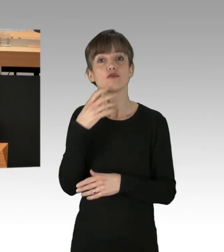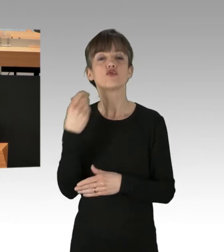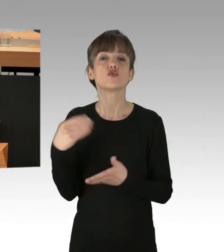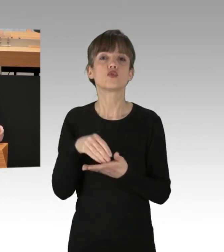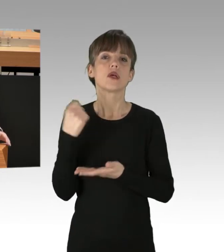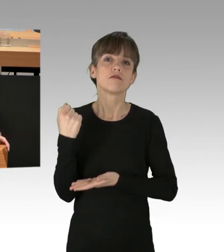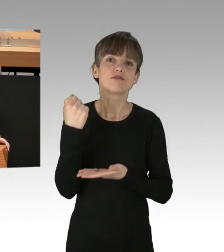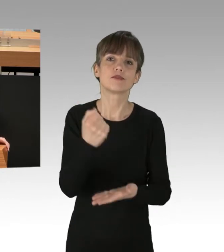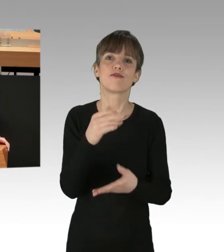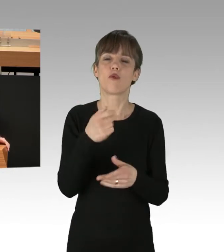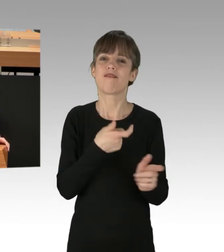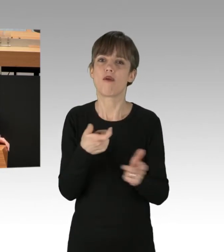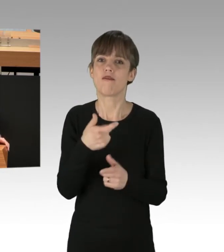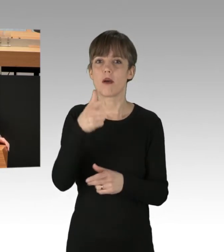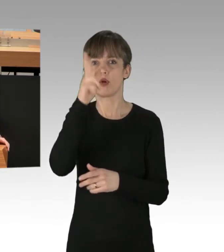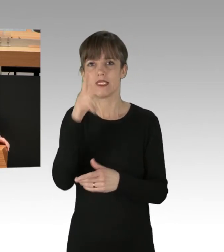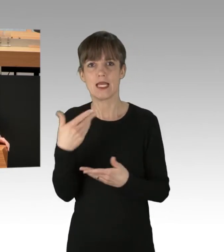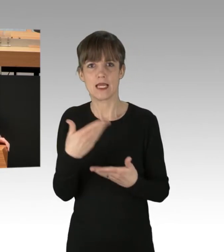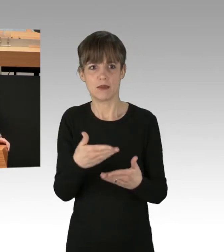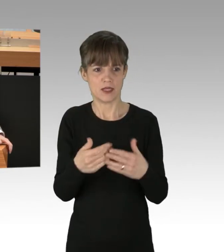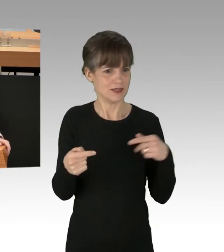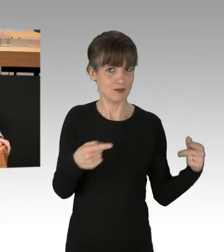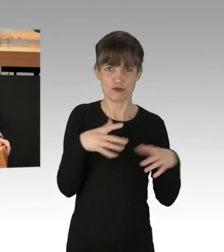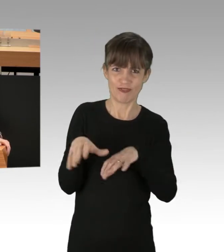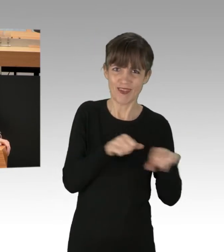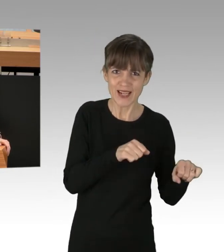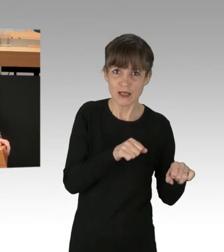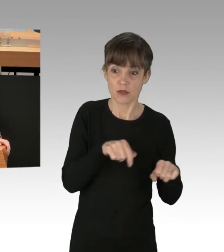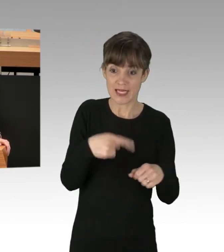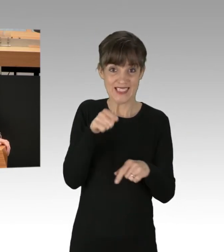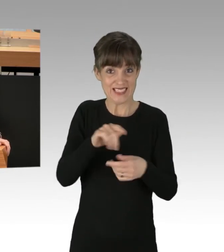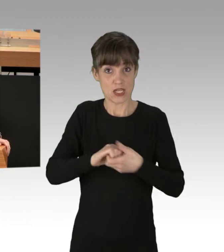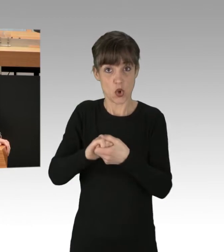Also ich bin sehr gespannt, in welche Richtung der Neustart in dieser Koalition gelingen soll.